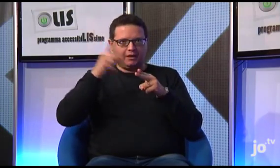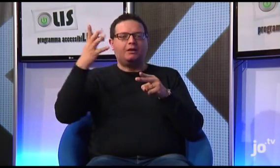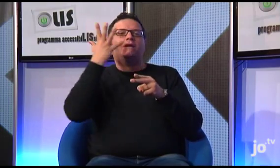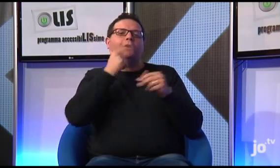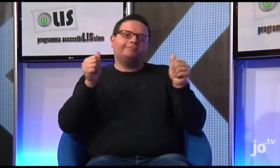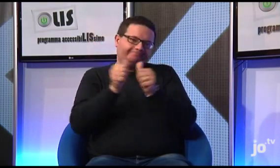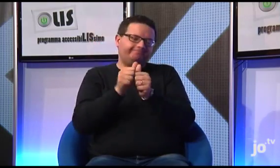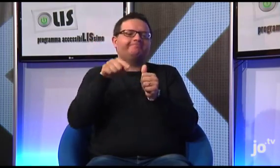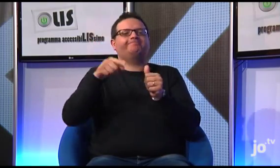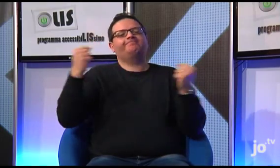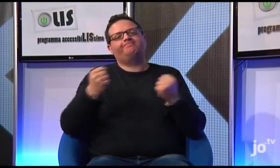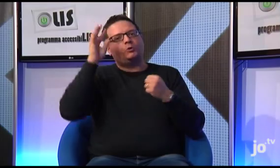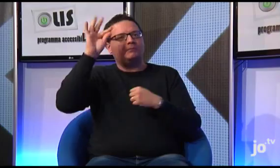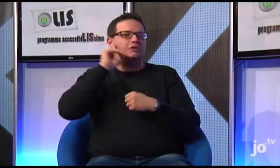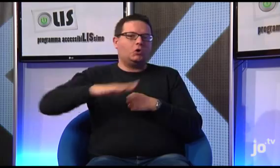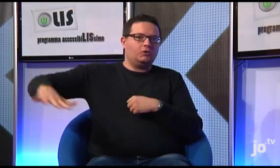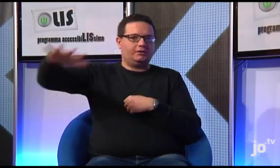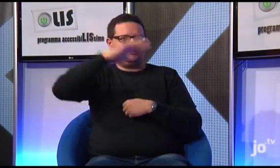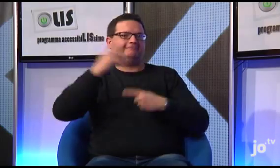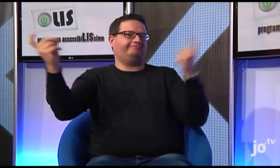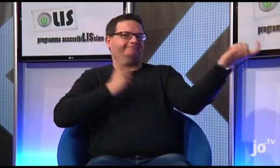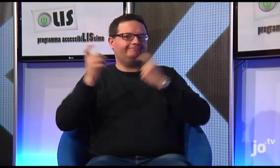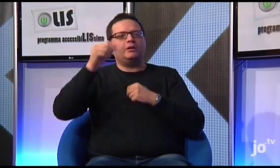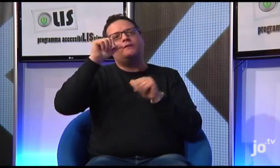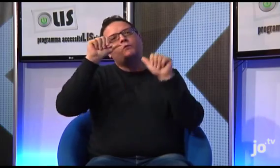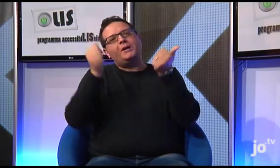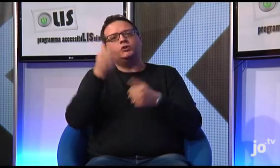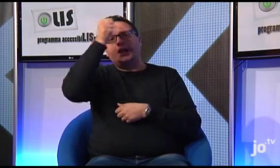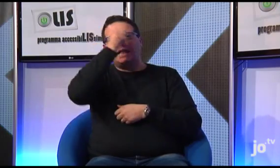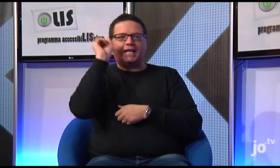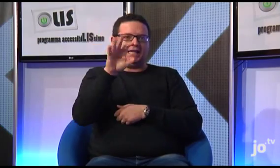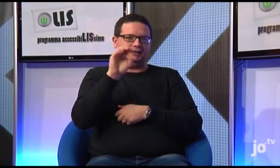al fine di realizzare attività di formazione di catechesi per i sordi